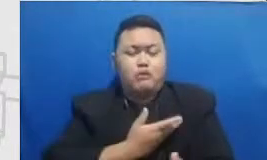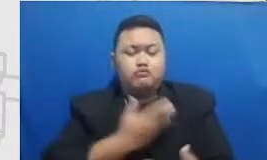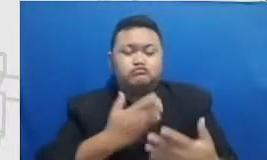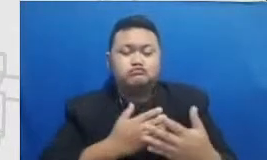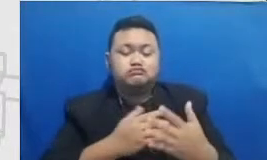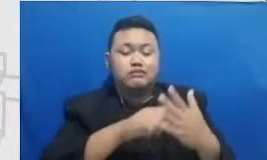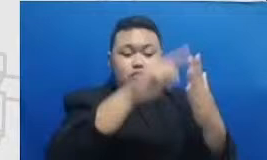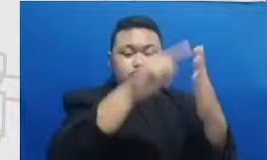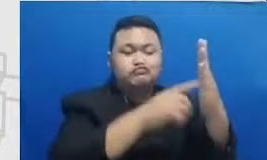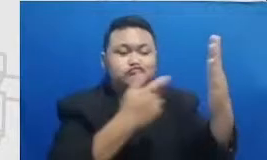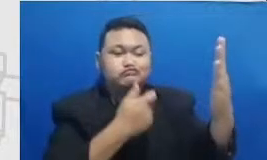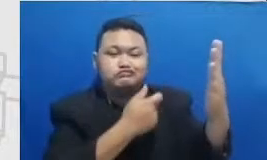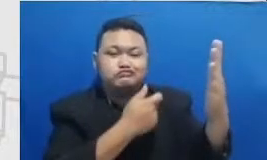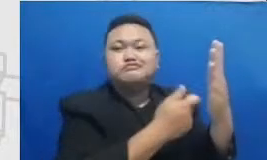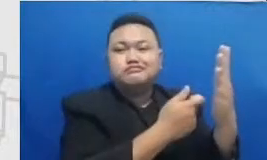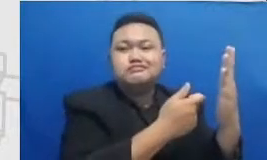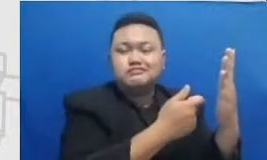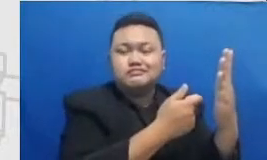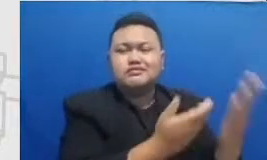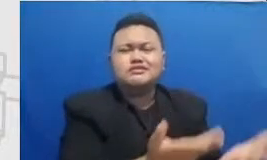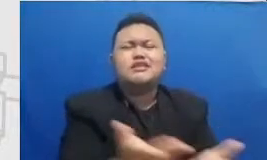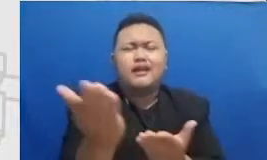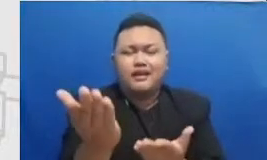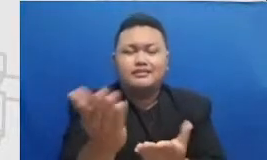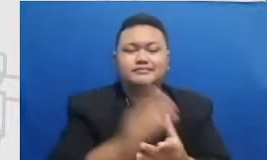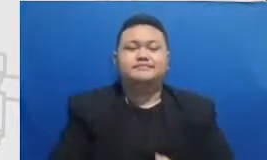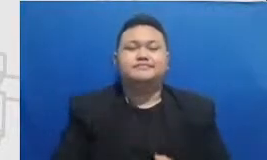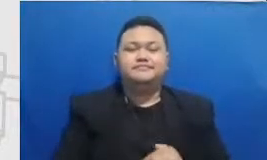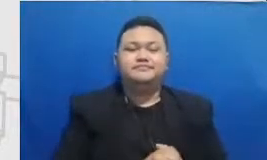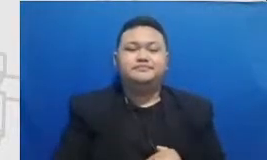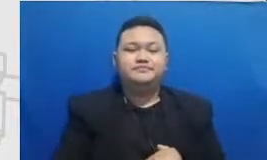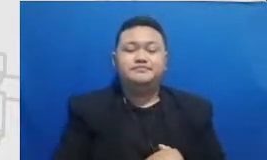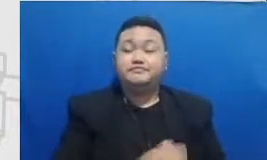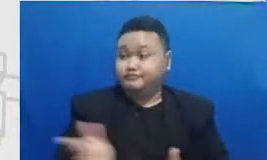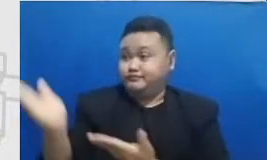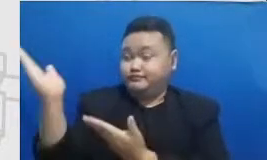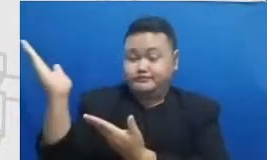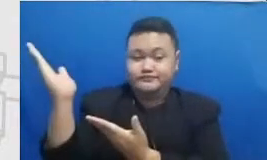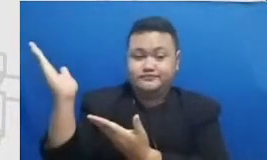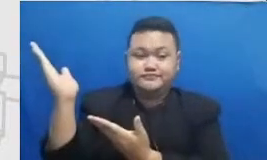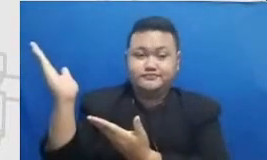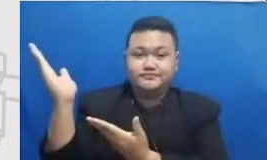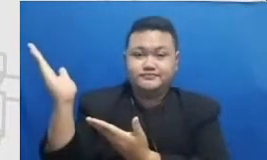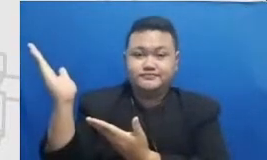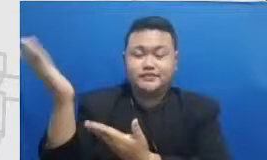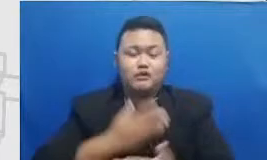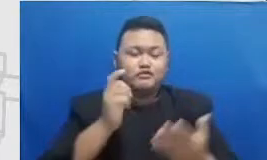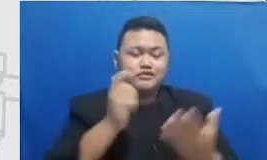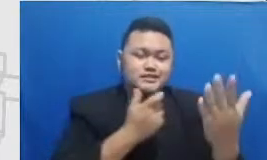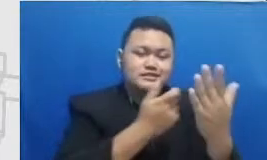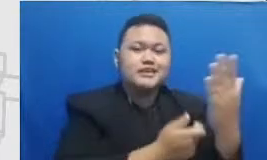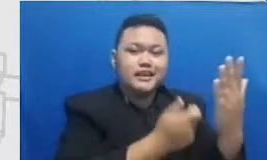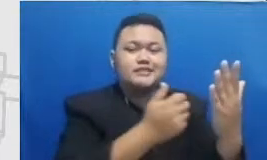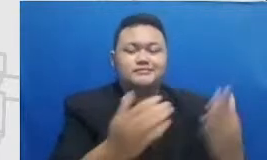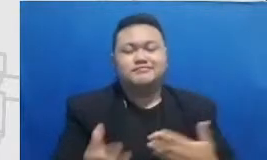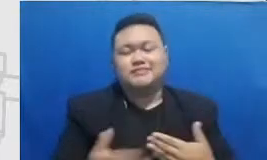Deni Bu Monggo saya sudah siapkan agar nanti bapak dan ibu diantar ke profage Instagramnya